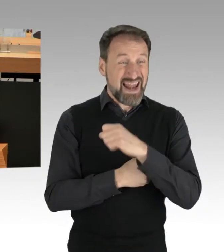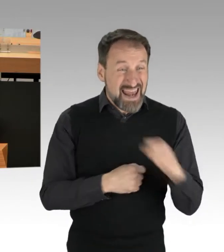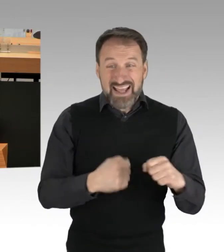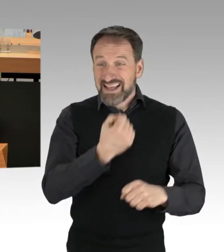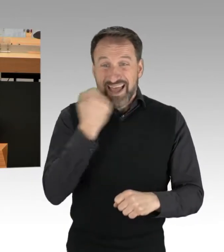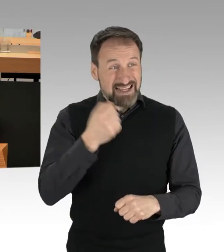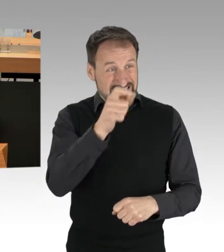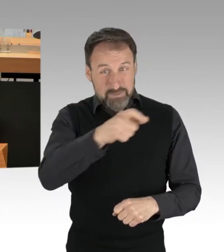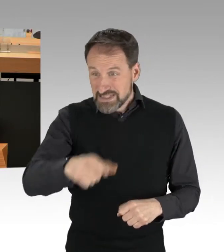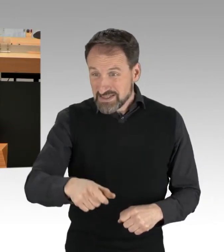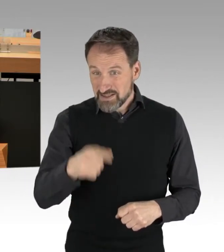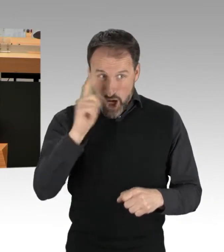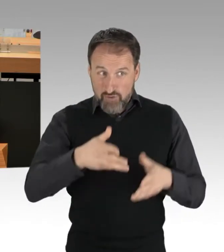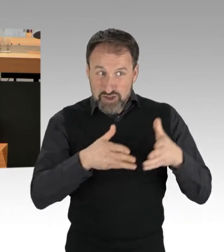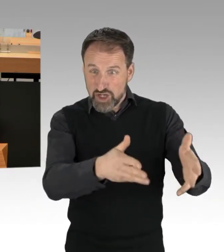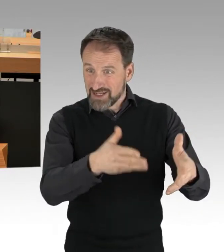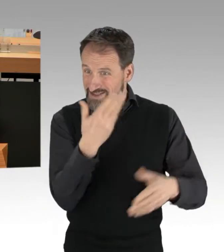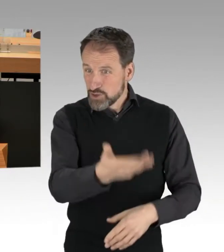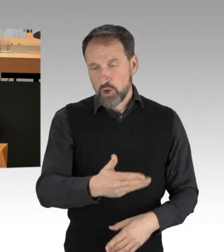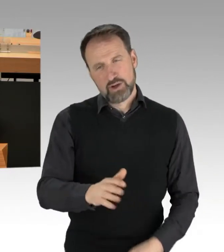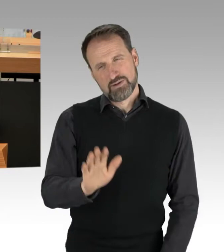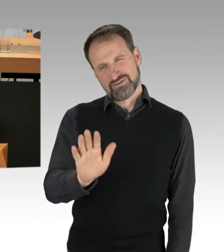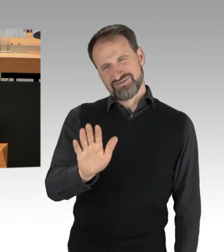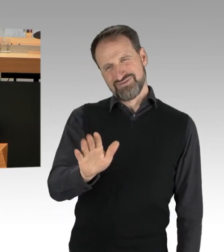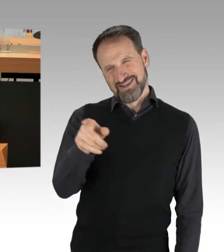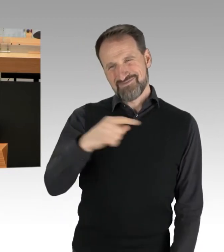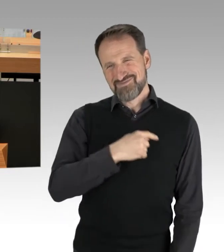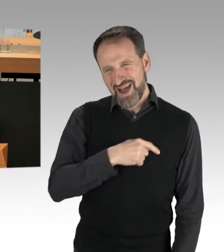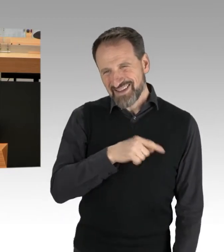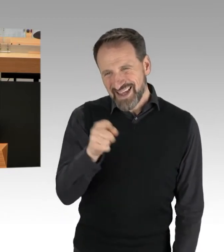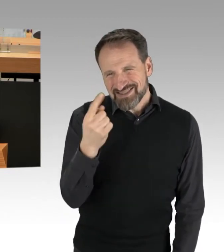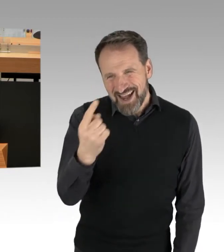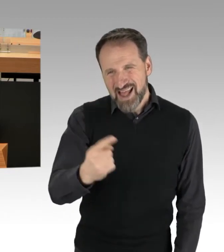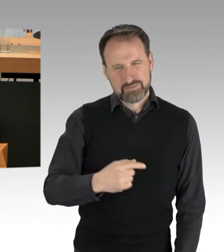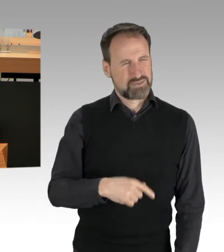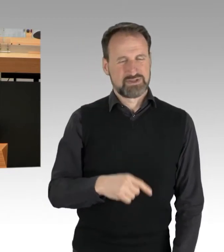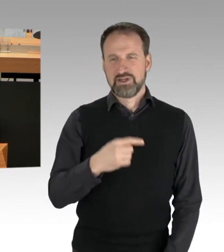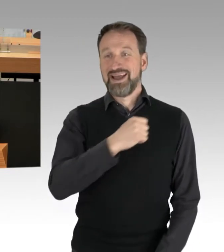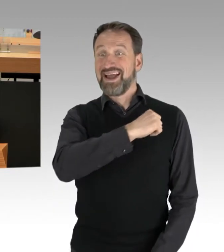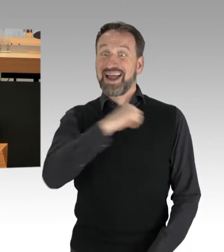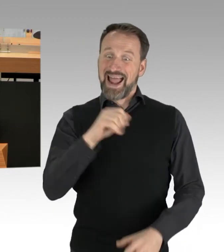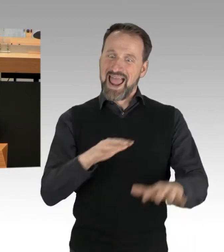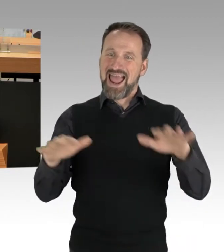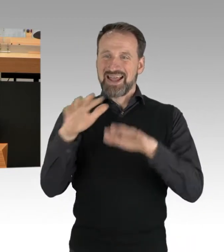eine Partei, die auf dem rechten Auge blind ist, die offensichtlich in den Strukturen